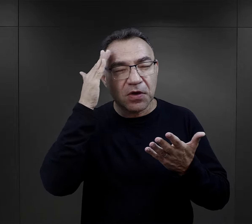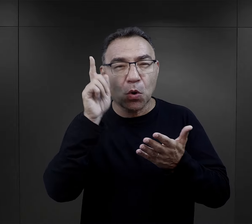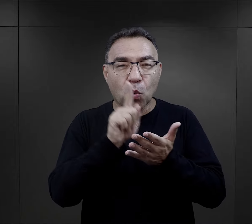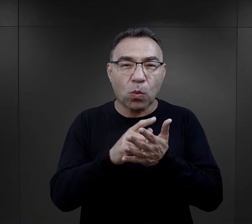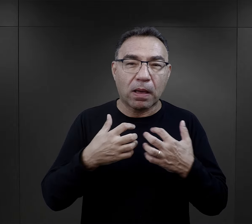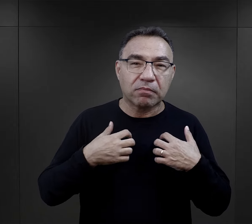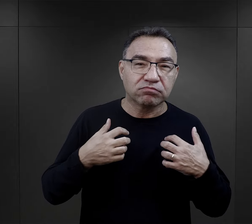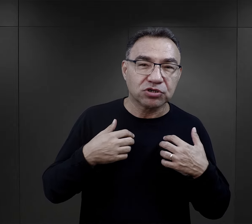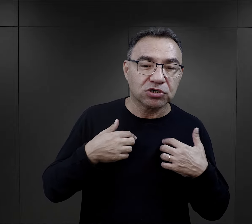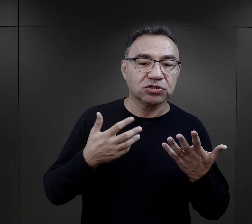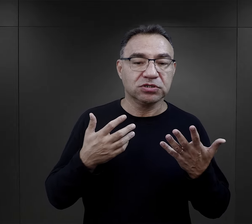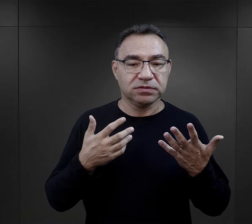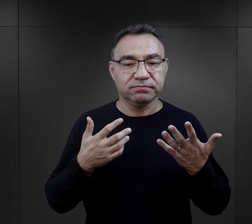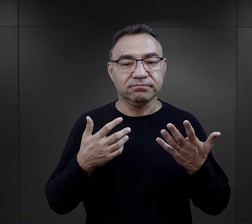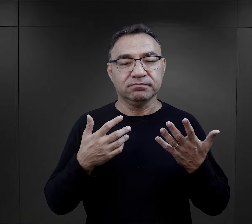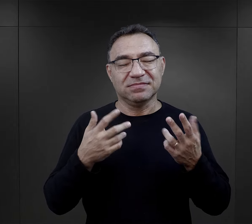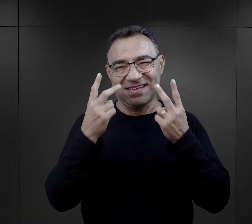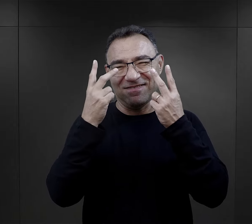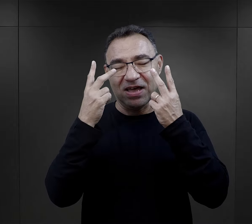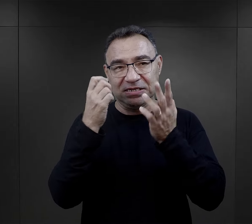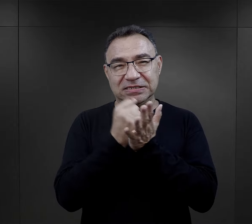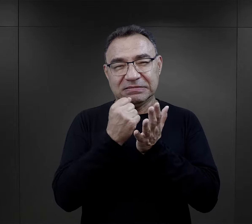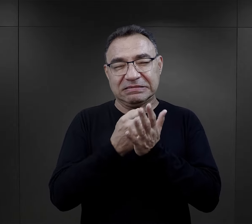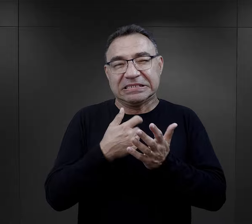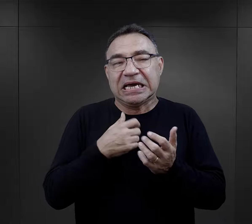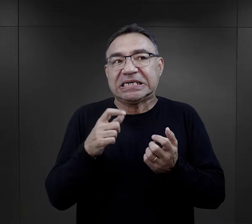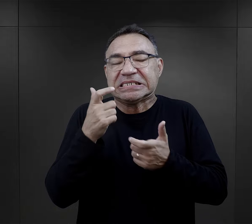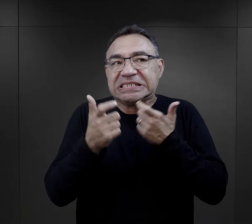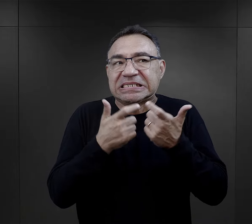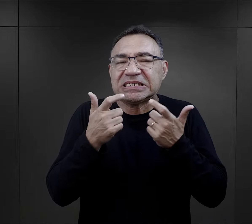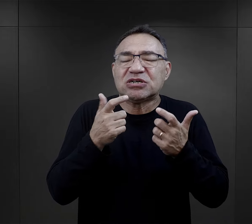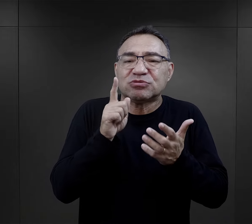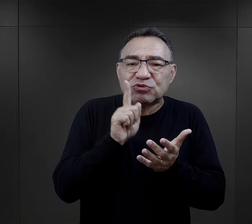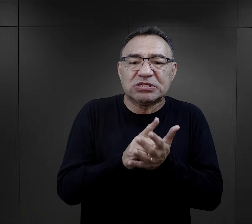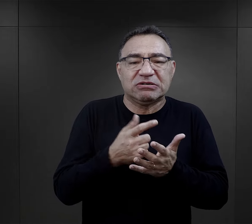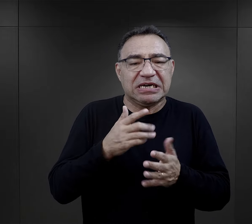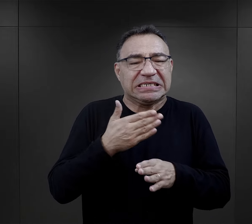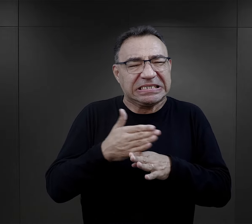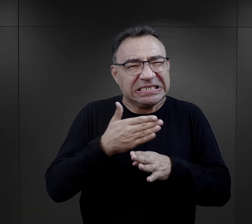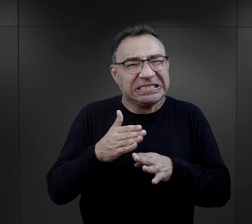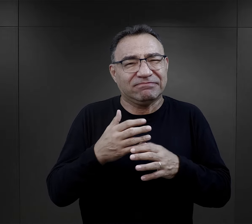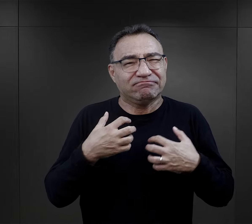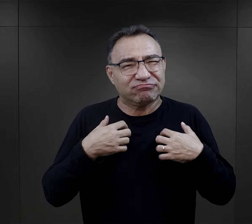jakie są szanse na przeżycie po prostu była tą bardzo ważną wiedzą,